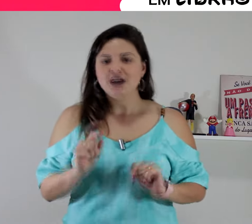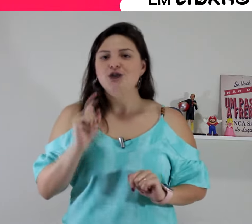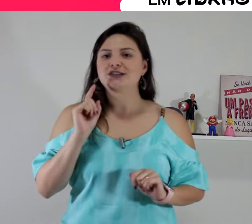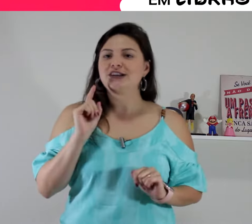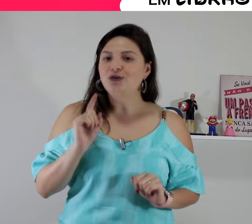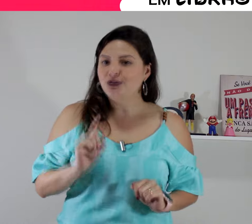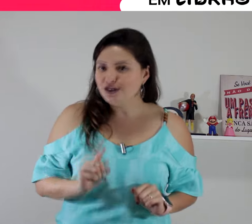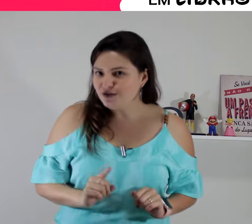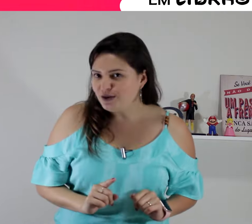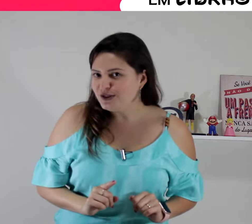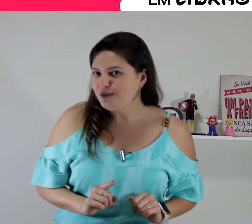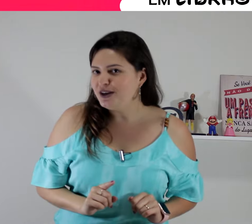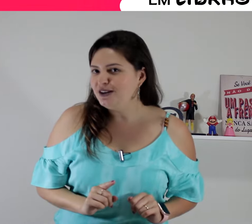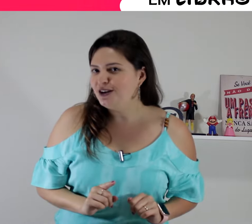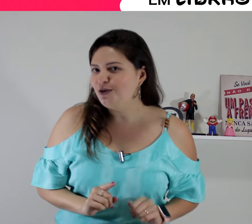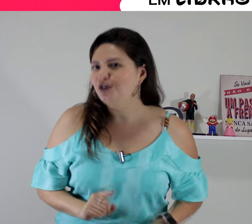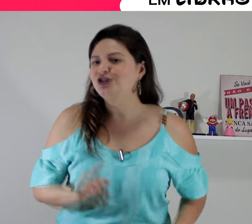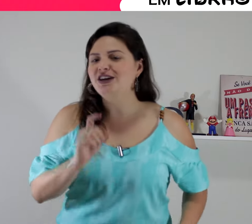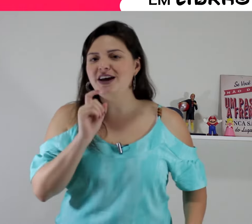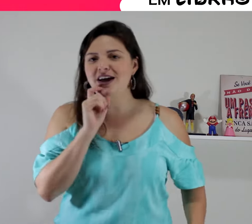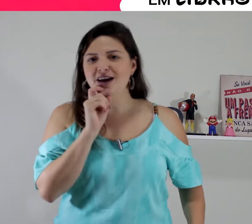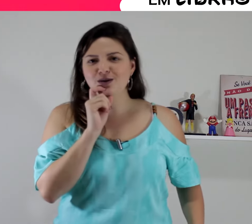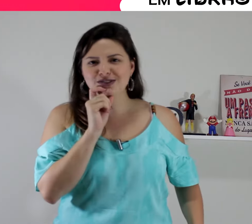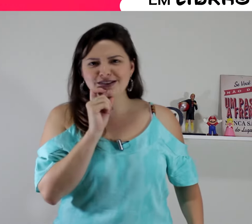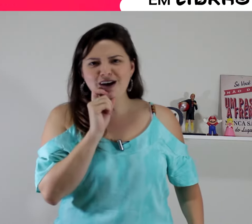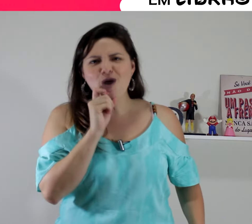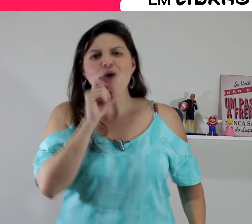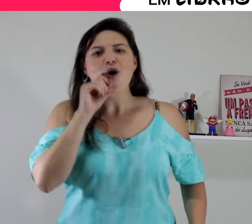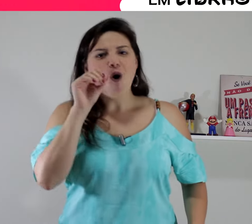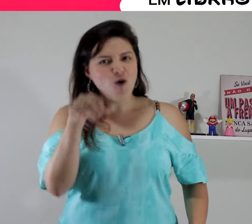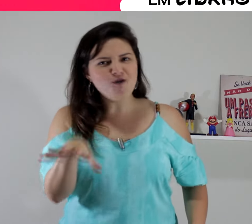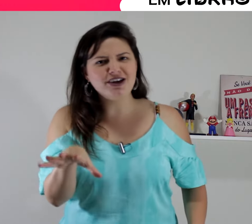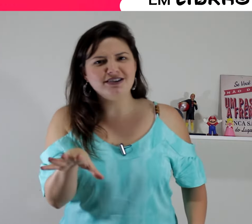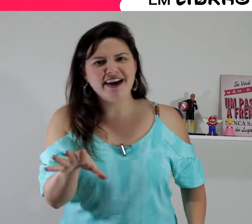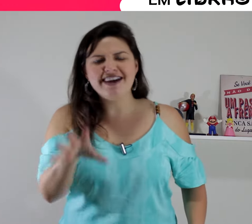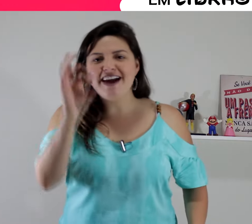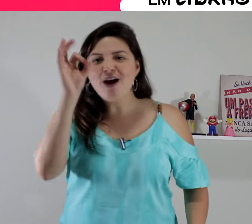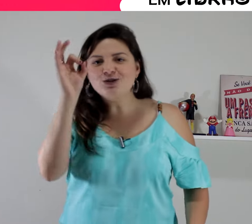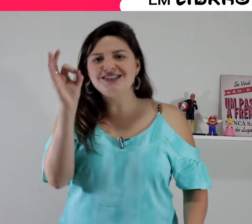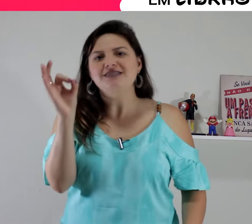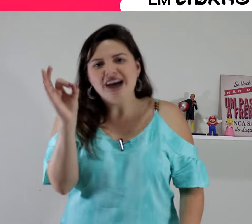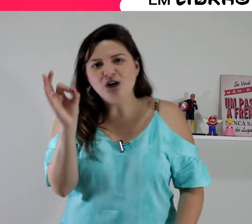e o sinal que nós vamos aprender hoje é um sinal ruim!